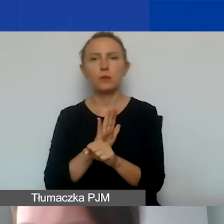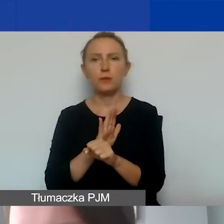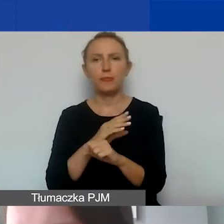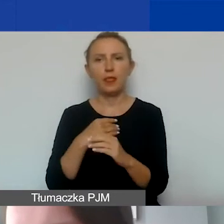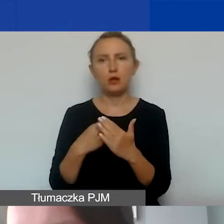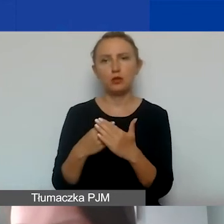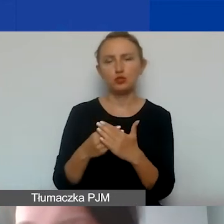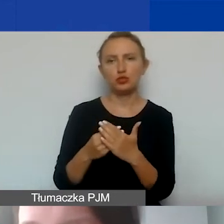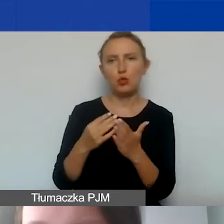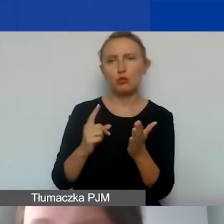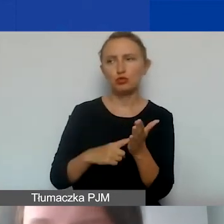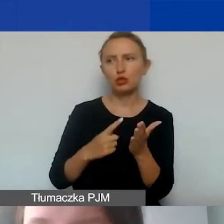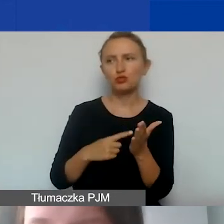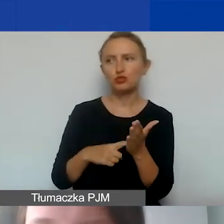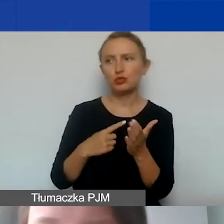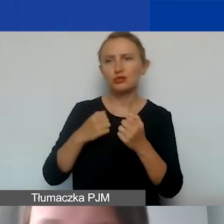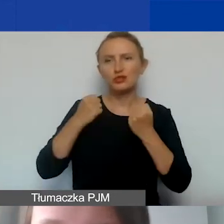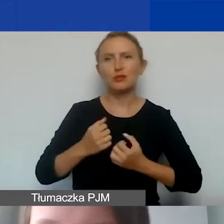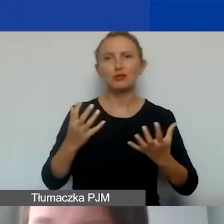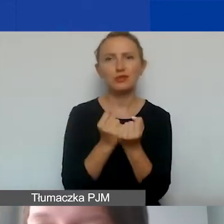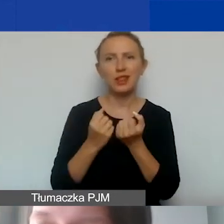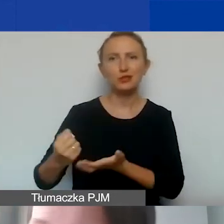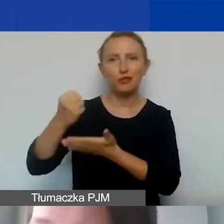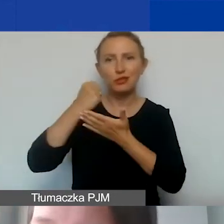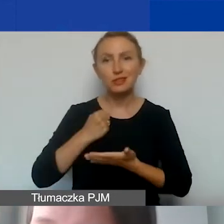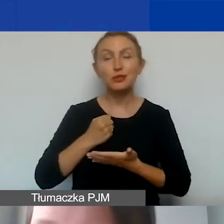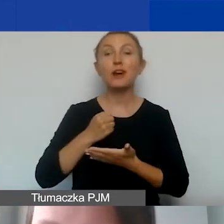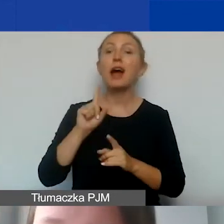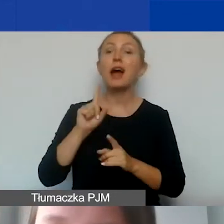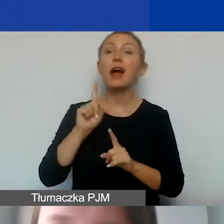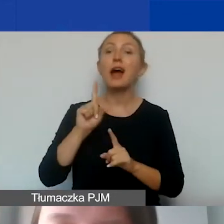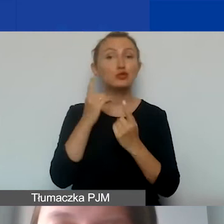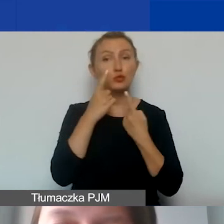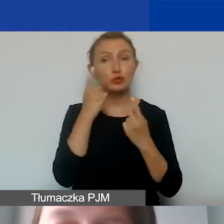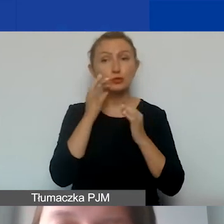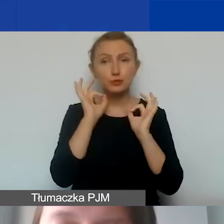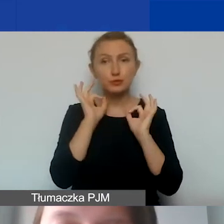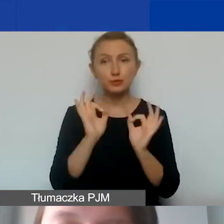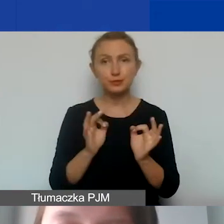na które najczęściej trudno znaleźć dofinansowanie, ale proszę dobrze to przemyśleć.